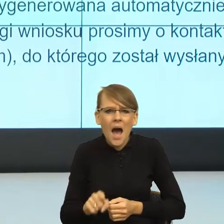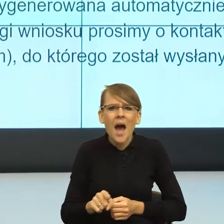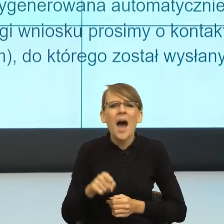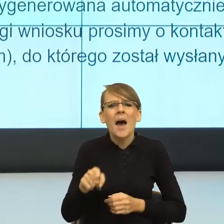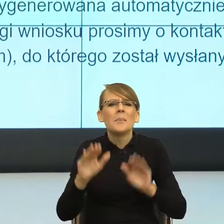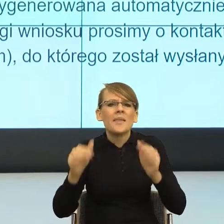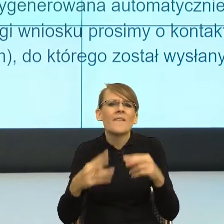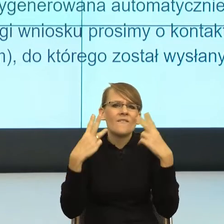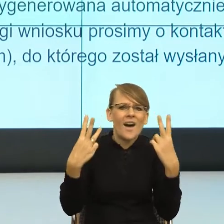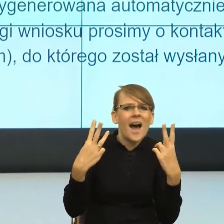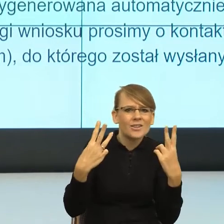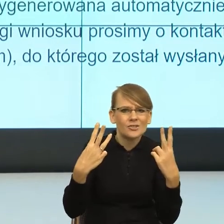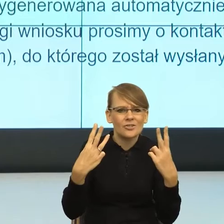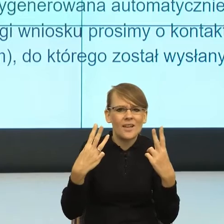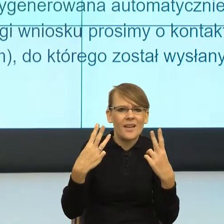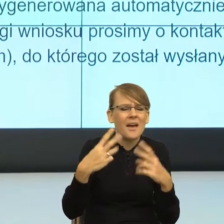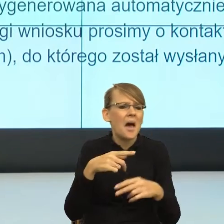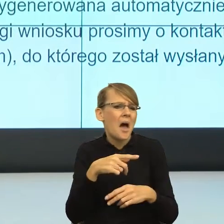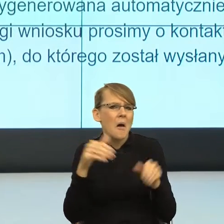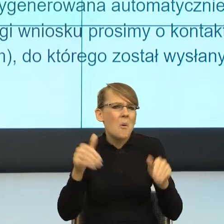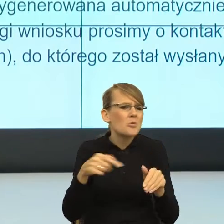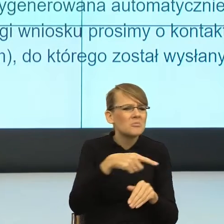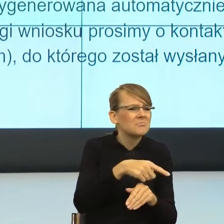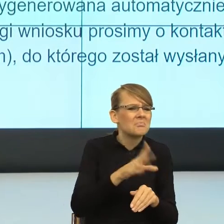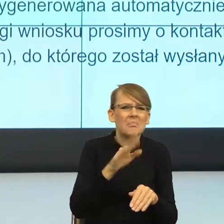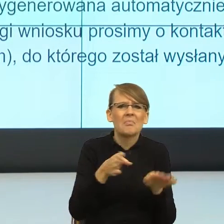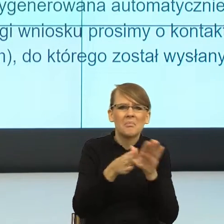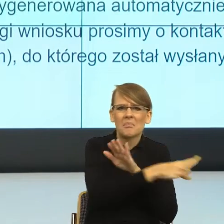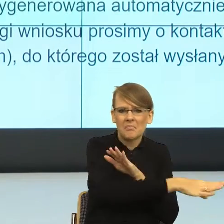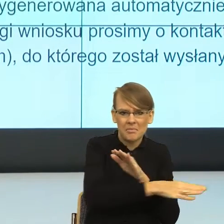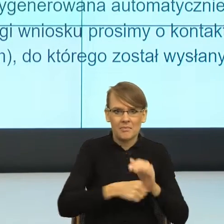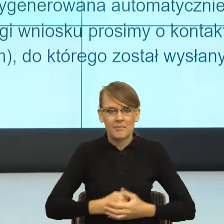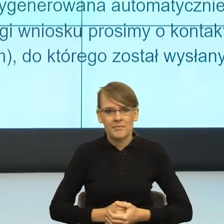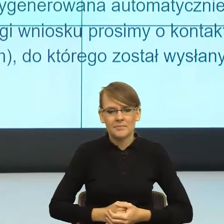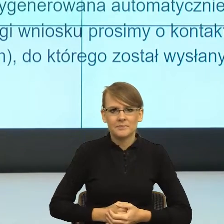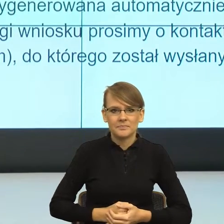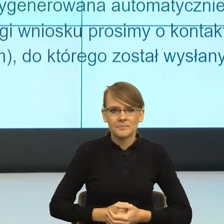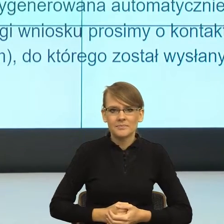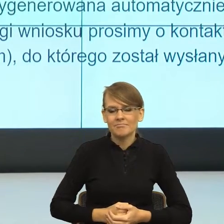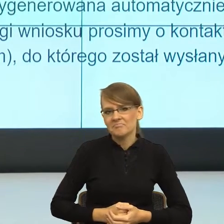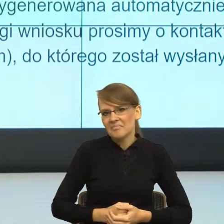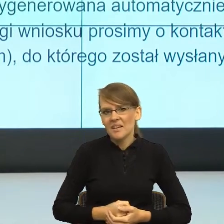różnych powodów, a które w ogóle usuwa ze sceny? I teraz ja mam takie wrażenie, kiedy przygotowywałam się do spotkania